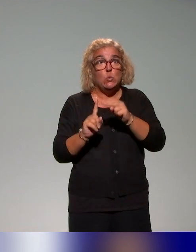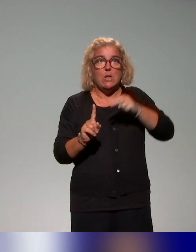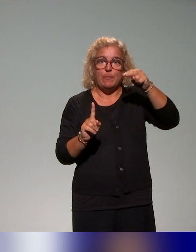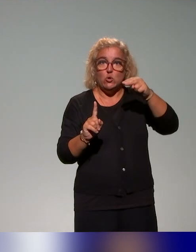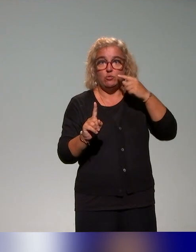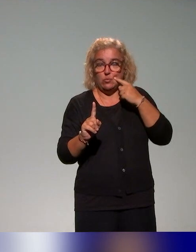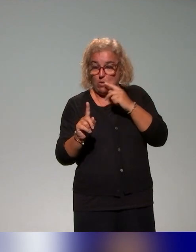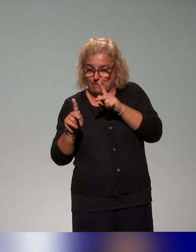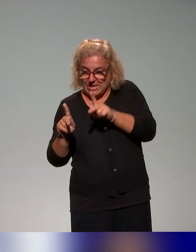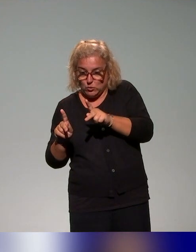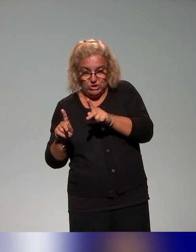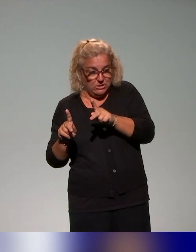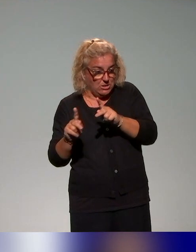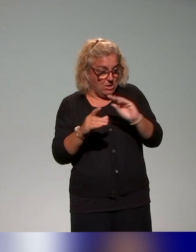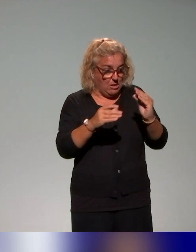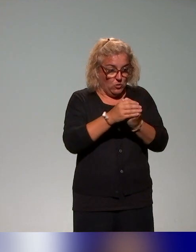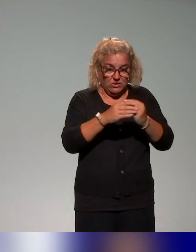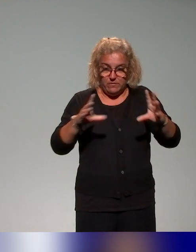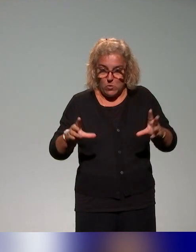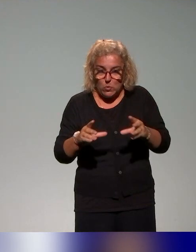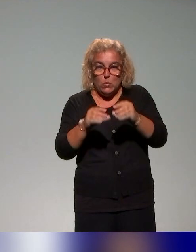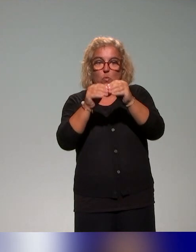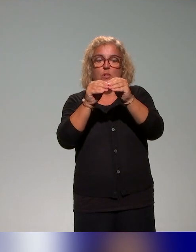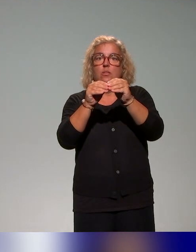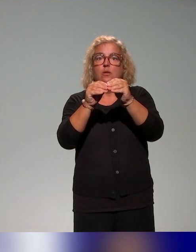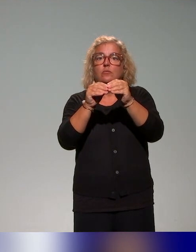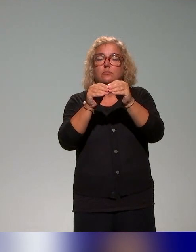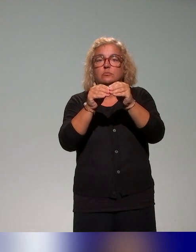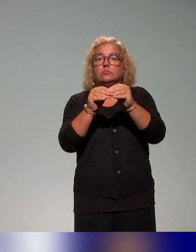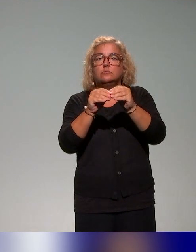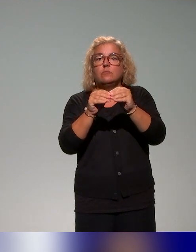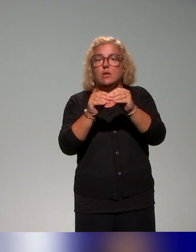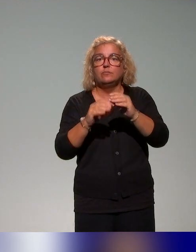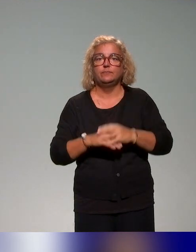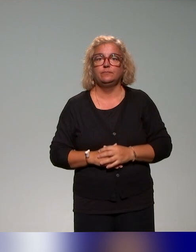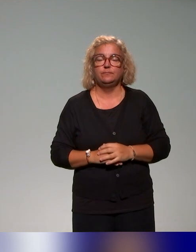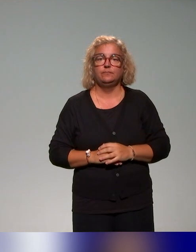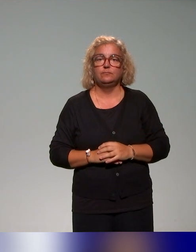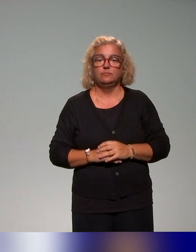aborder l'approche inclusive dans toutes les dimensions de la formation à la pédagogie (de l'enseignement) supérieur.